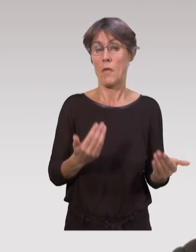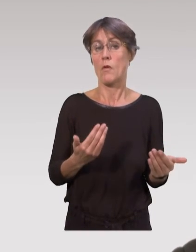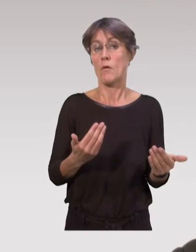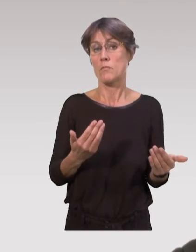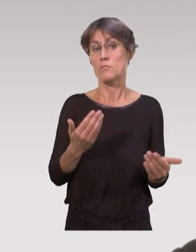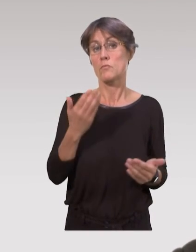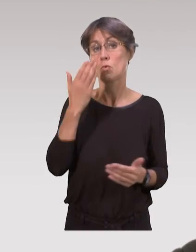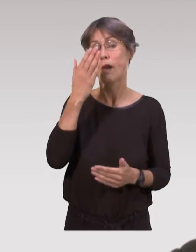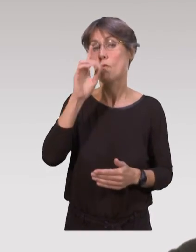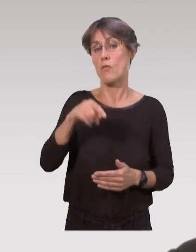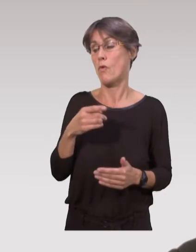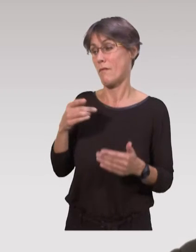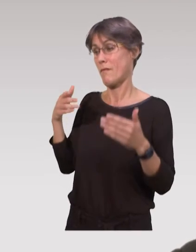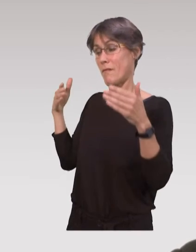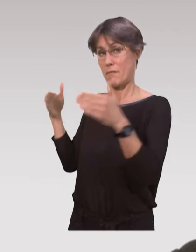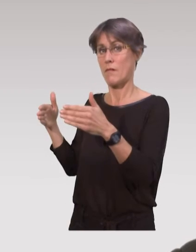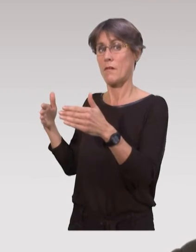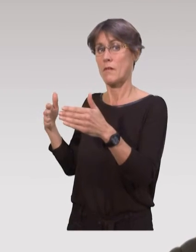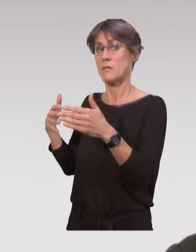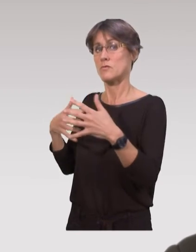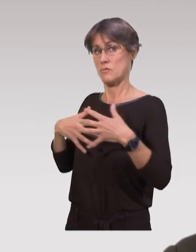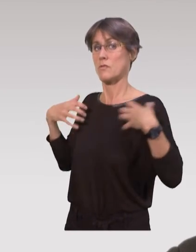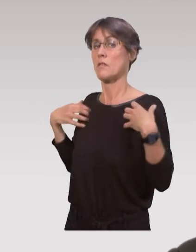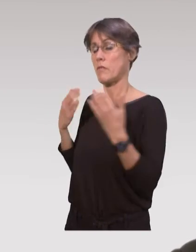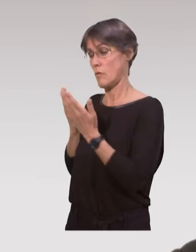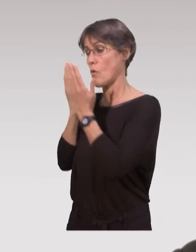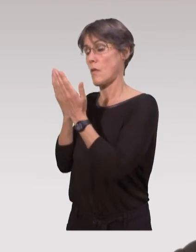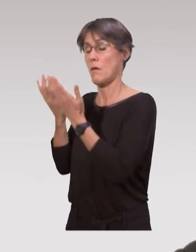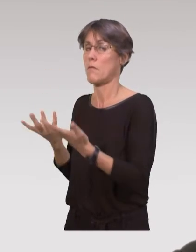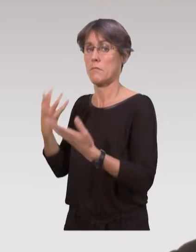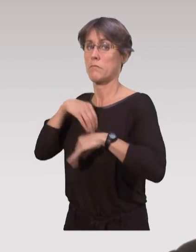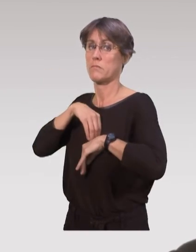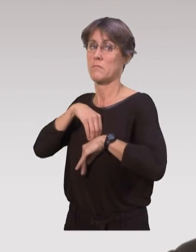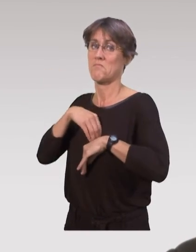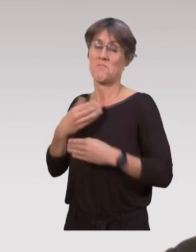En fait, on compte beaucoup sur la future utilisation des données scientifiques.